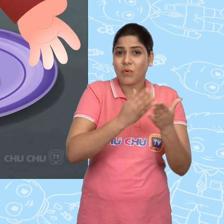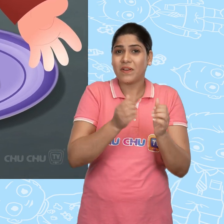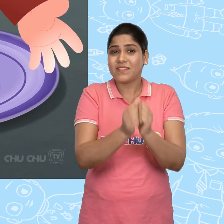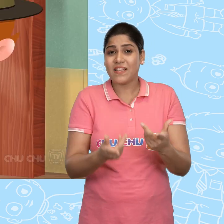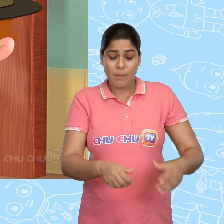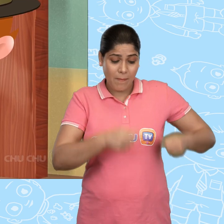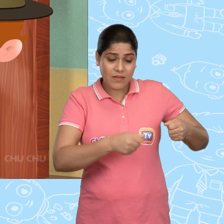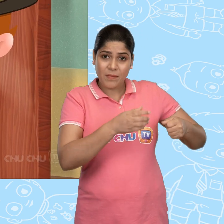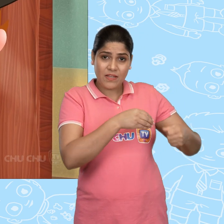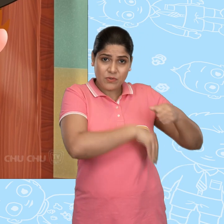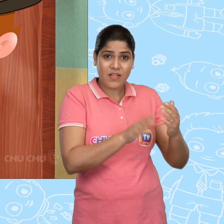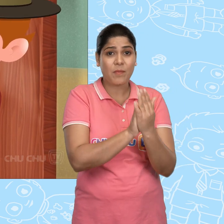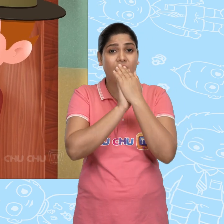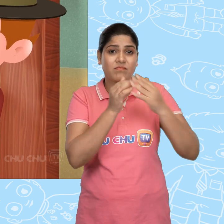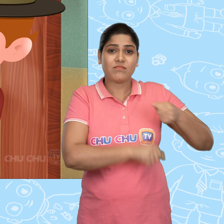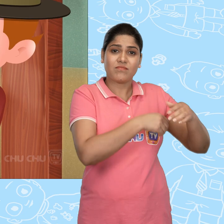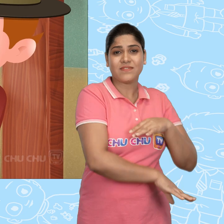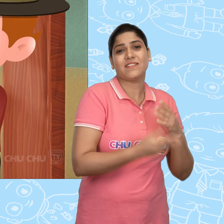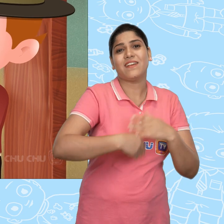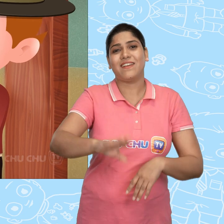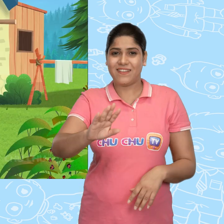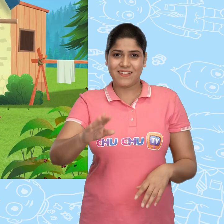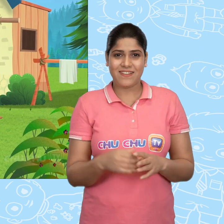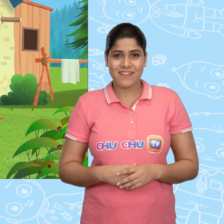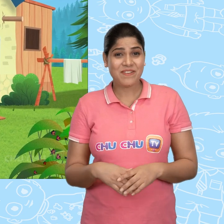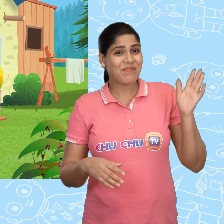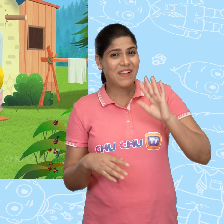एक थैले में वो अपना sandwich डाल के ले गया. Bye Jack!